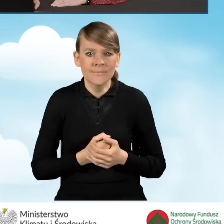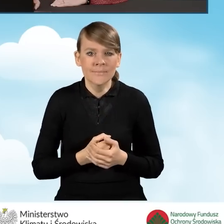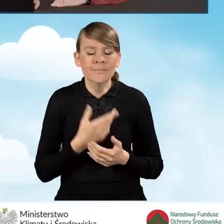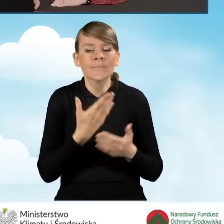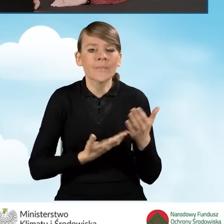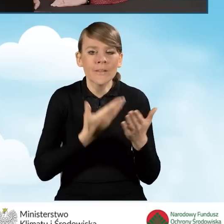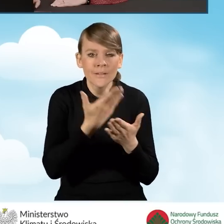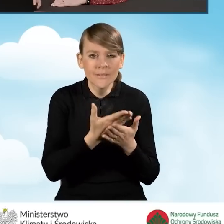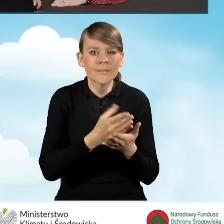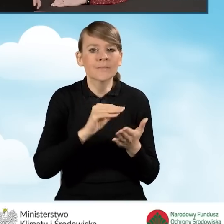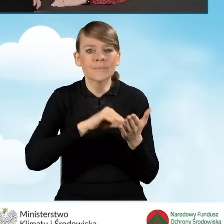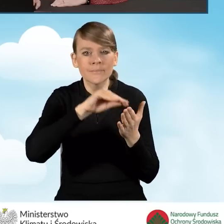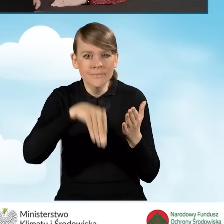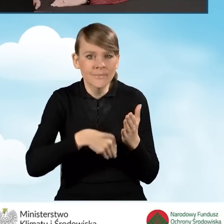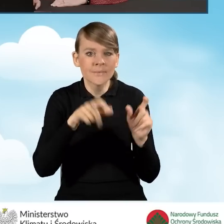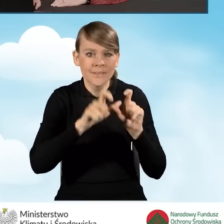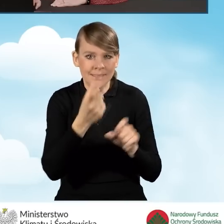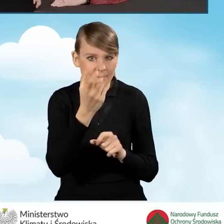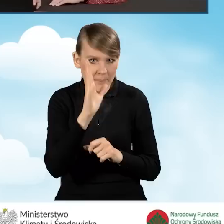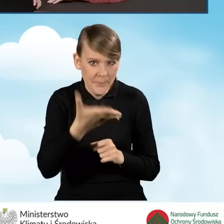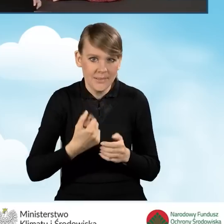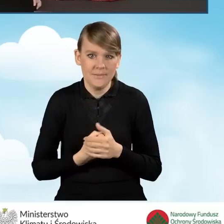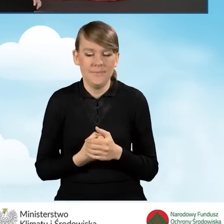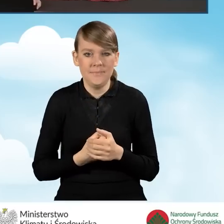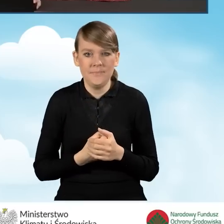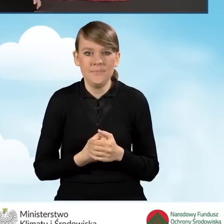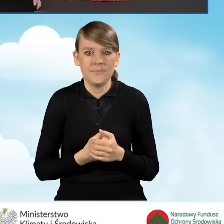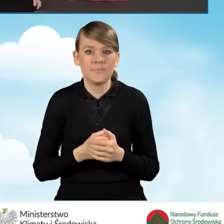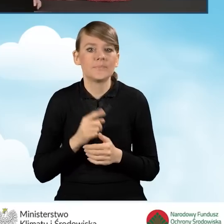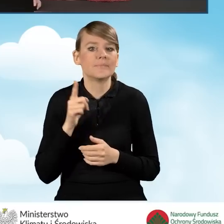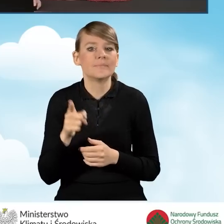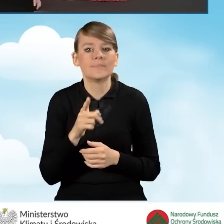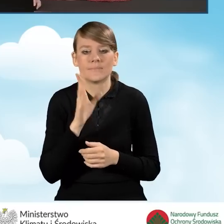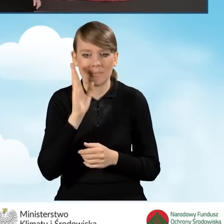certyfikatem kwalifikowanym za chwilę nastąpi. Zostanie ku temu otwarty specjalny aplet.